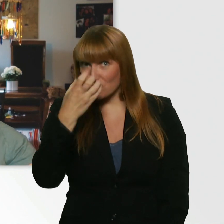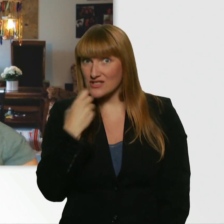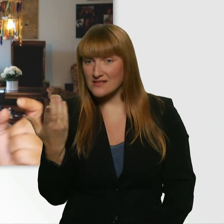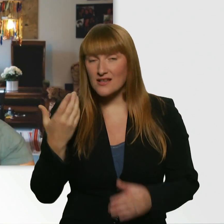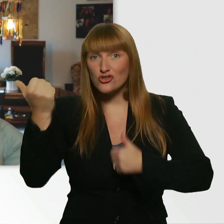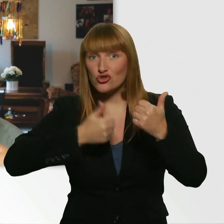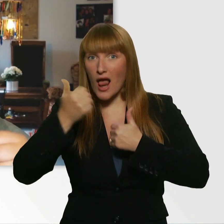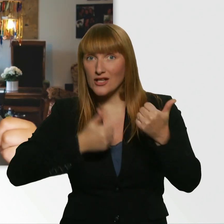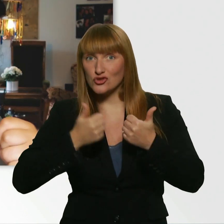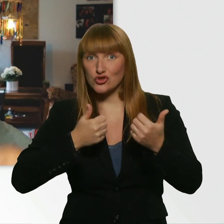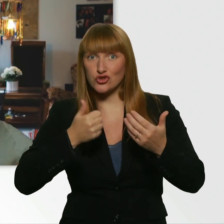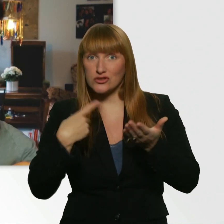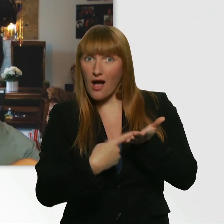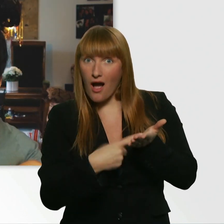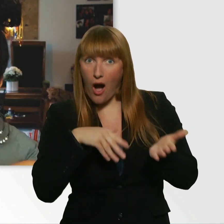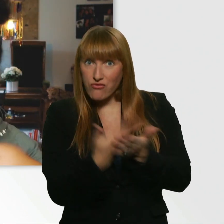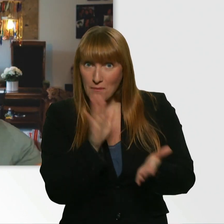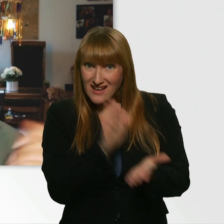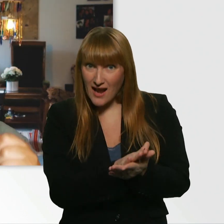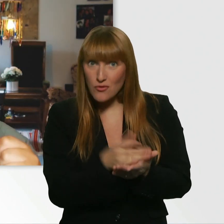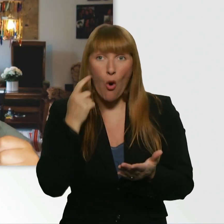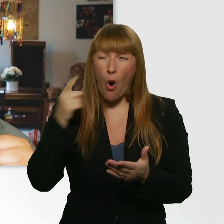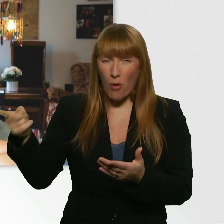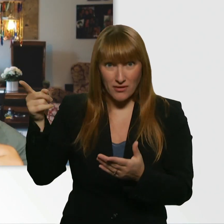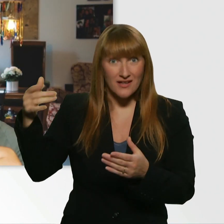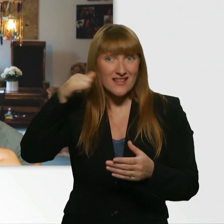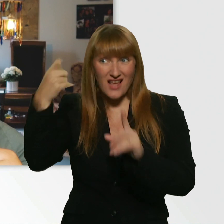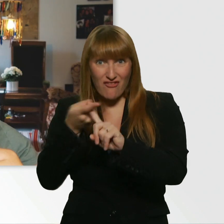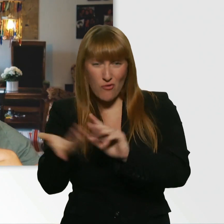ob er einen Wingman gefunden hat, ob dieser Wingman die Nummer klären konnte,